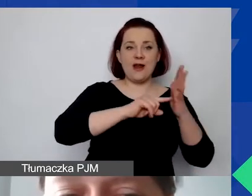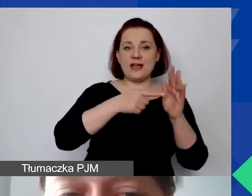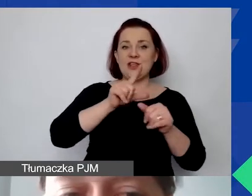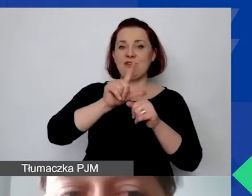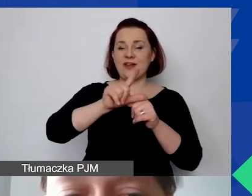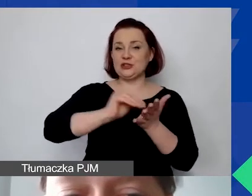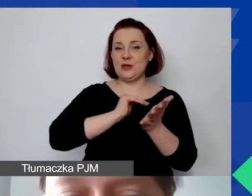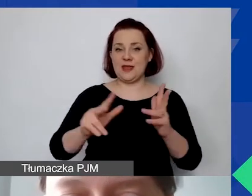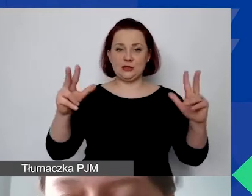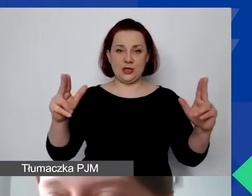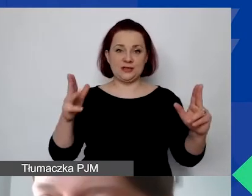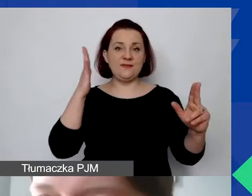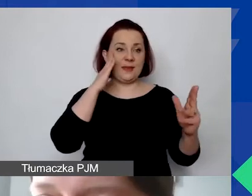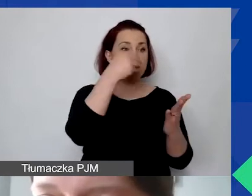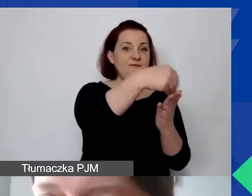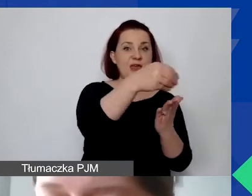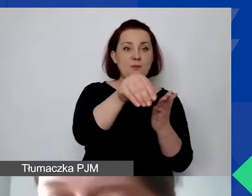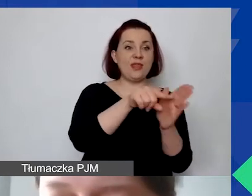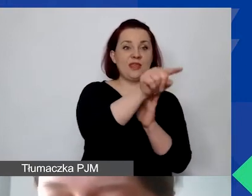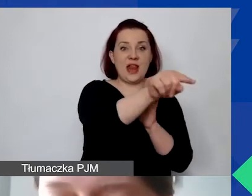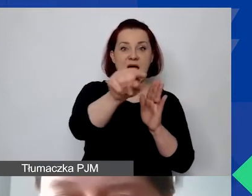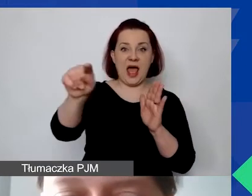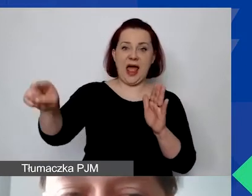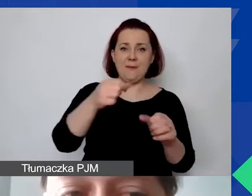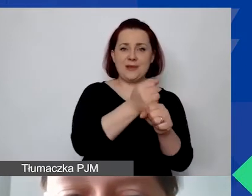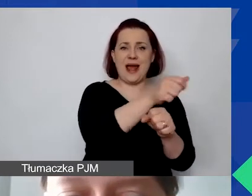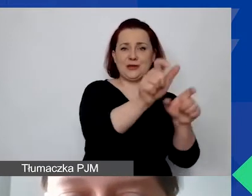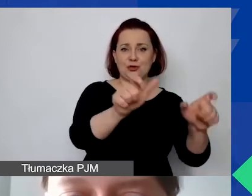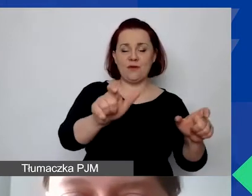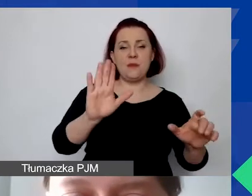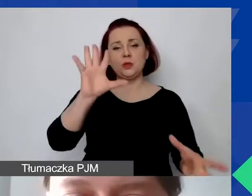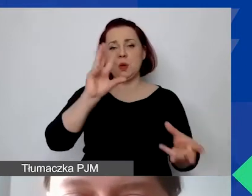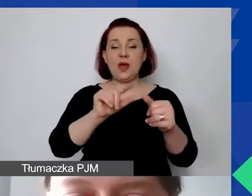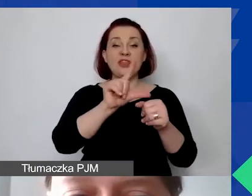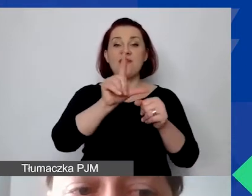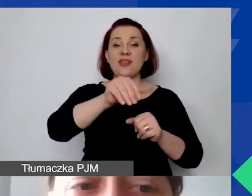czyli wiemy, że pensje personelu przypisanego do tego projektu wyniosą 12 000 euro,